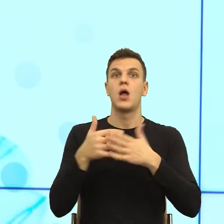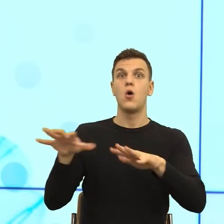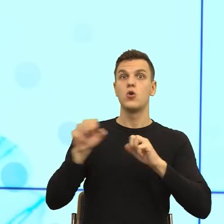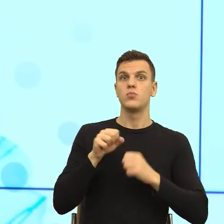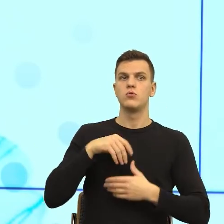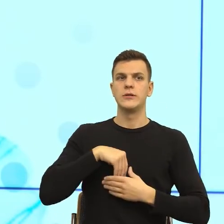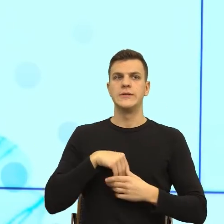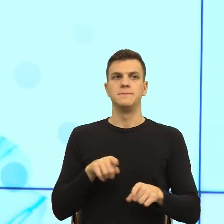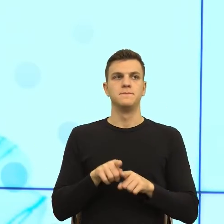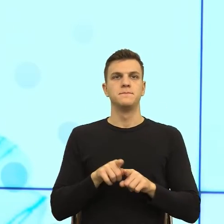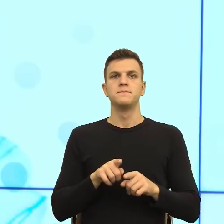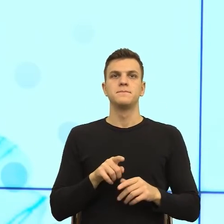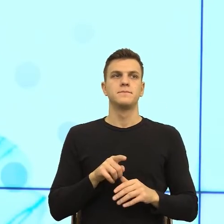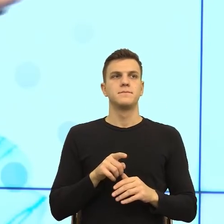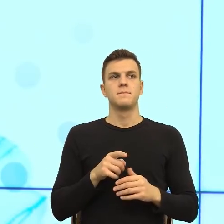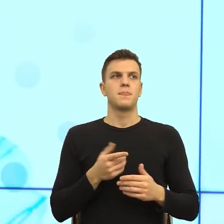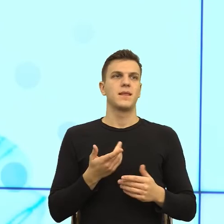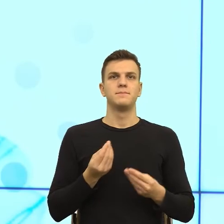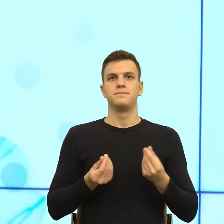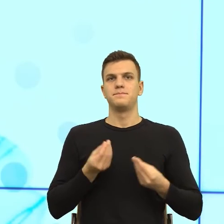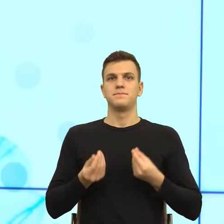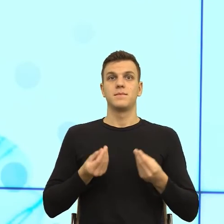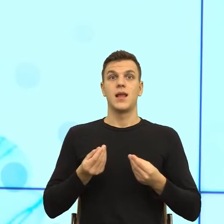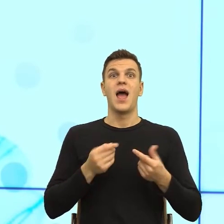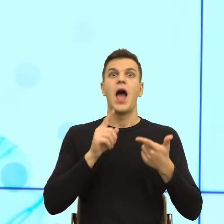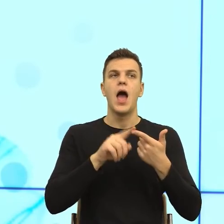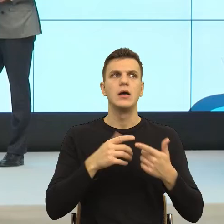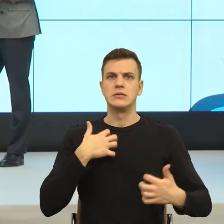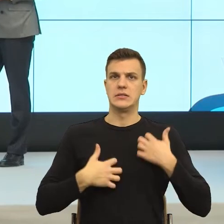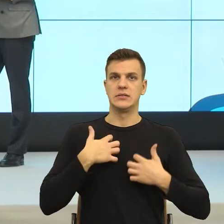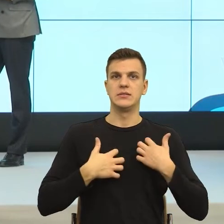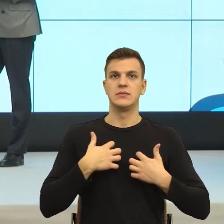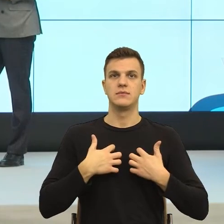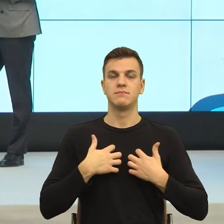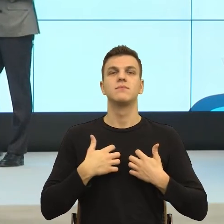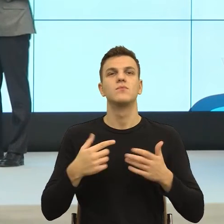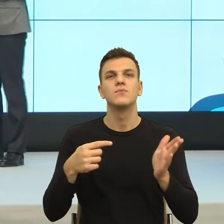I ja bym powiedziała, bo pytasz o złotą radę, oczywiście przy tej ilości pism ja Państwu nie dam rady, która będzie działała.